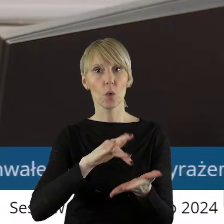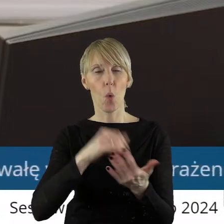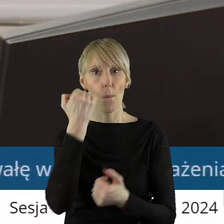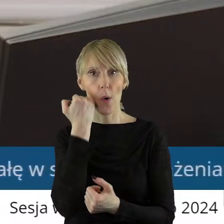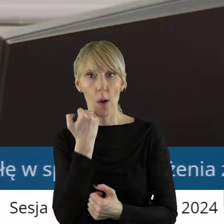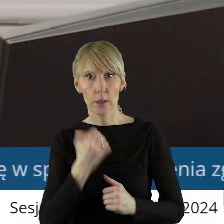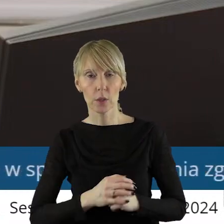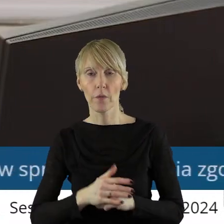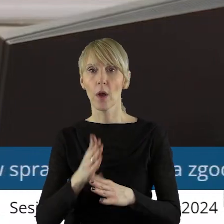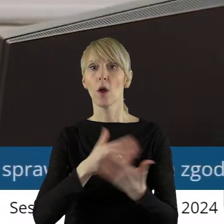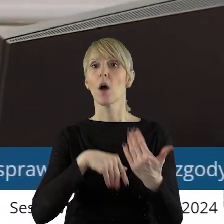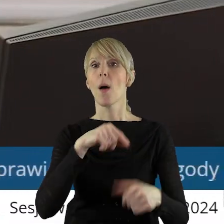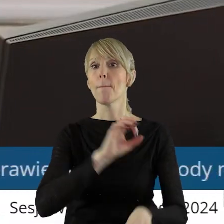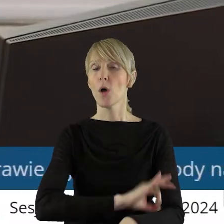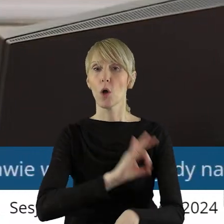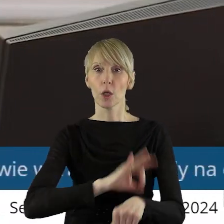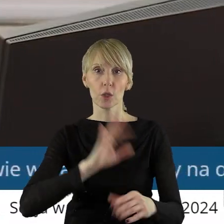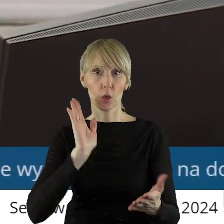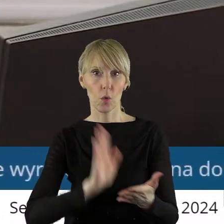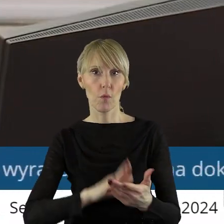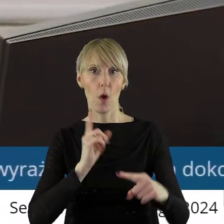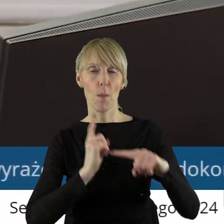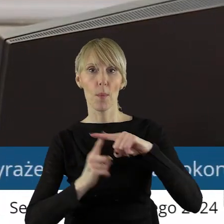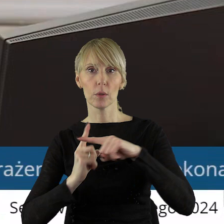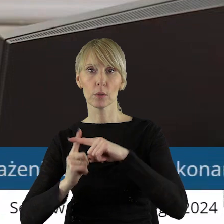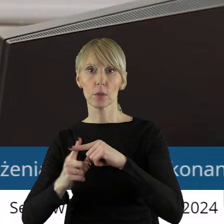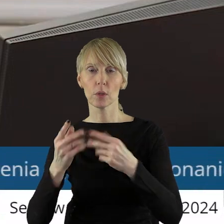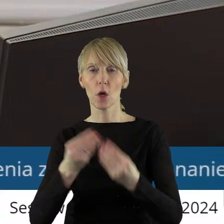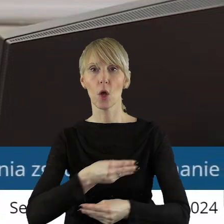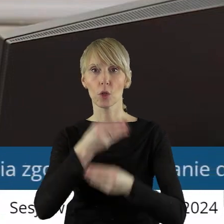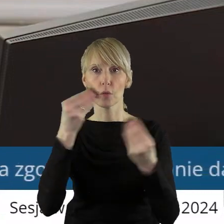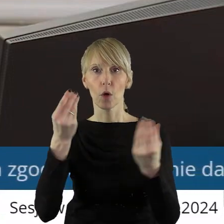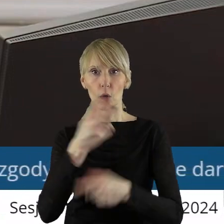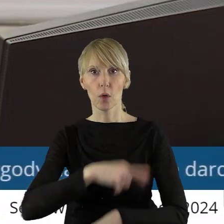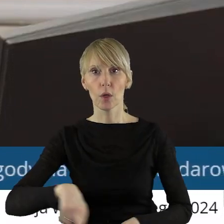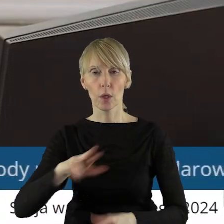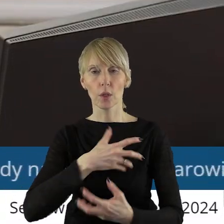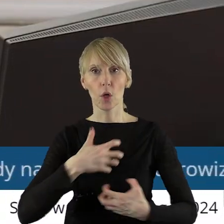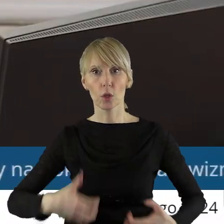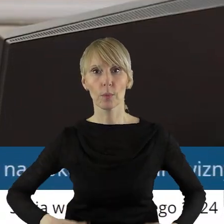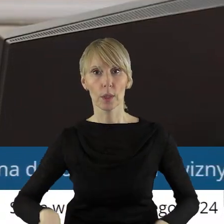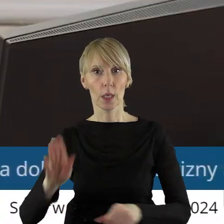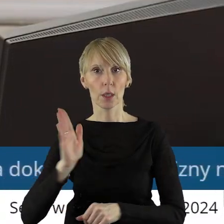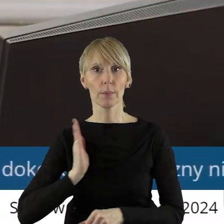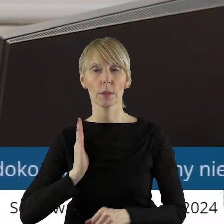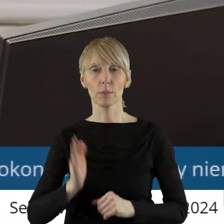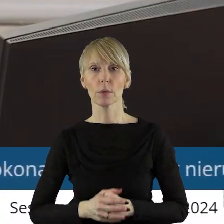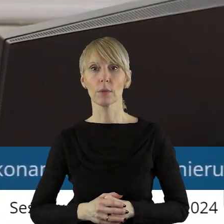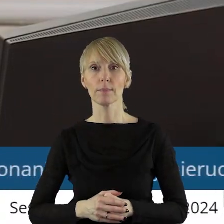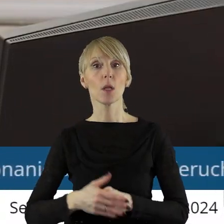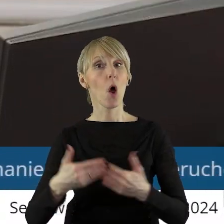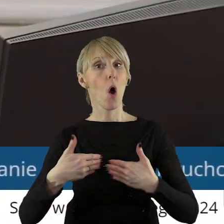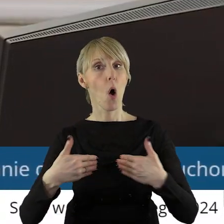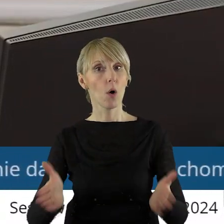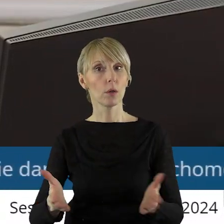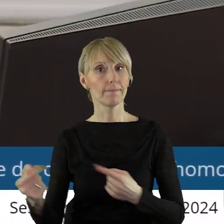Projekt uchwały został pozytywnie zaopiniowany przez Komisję Rozwoju Regionalnego, Gospodarki i Bezpieczeństwa. Otwieram dyskusję w tym punkcie.